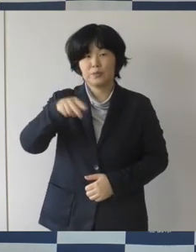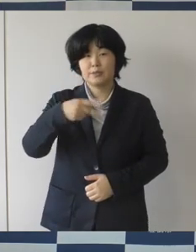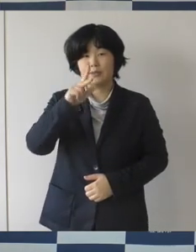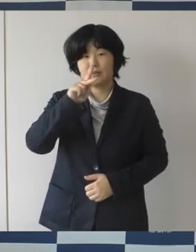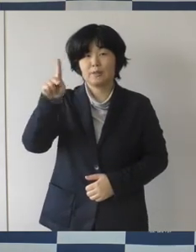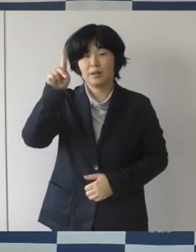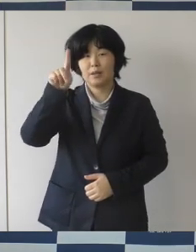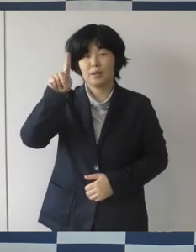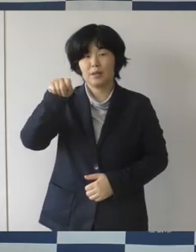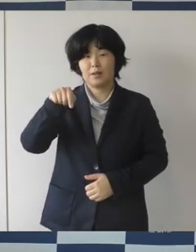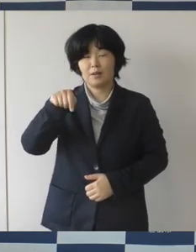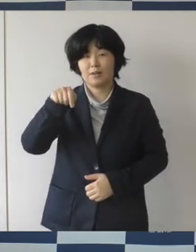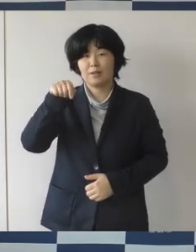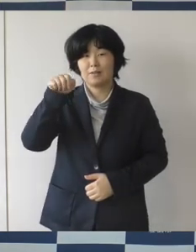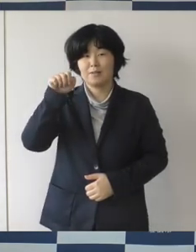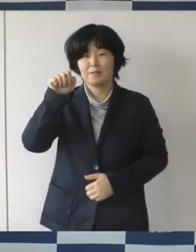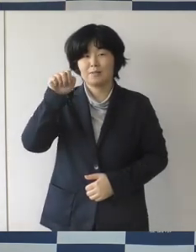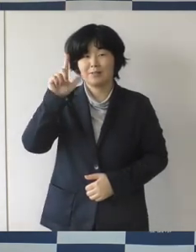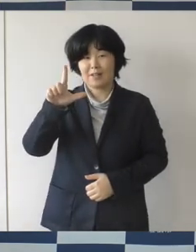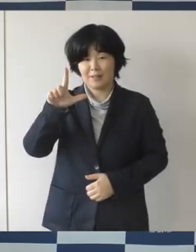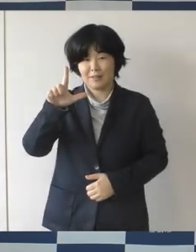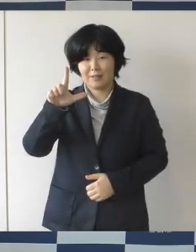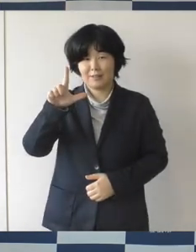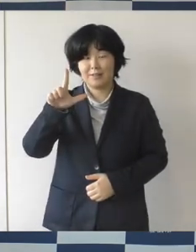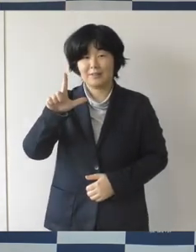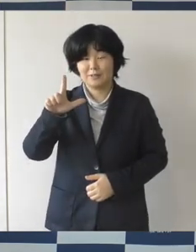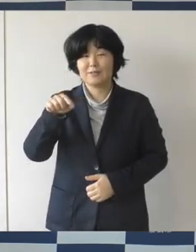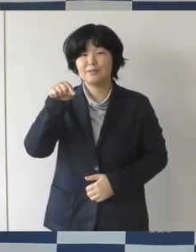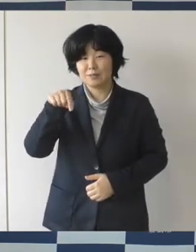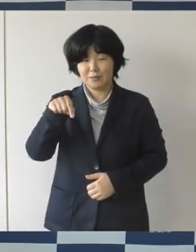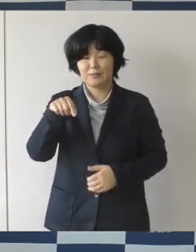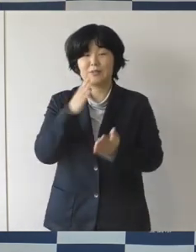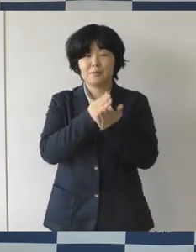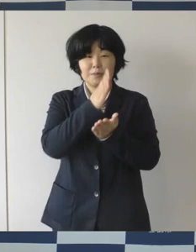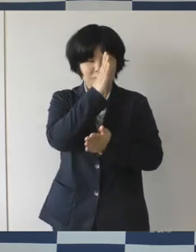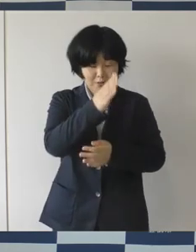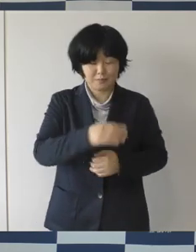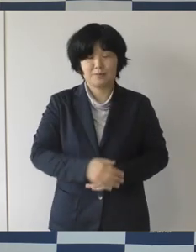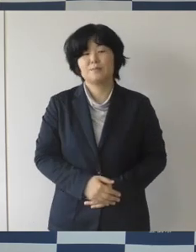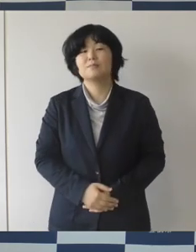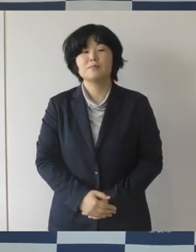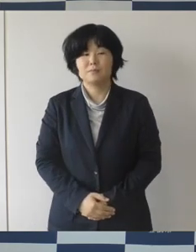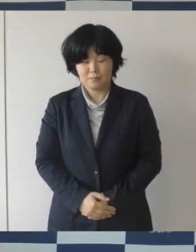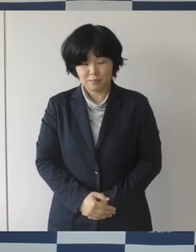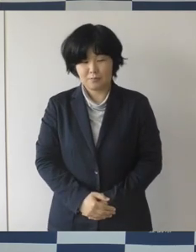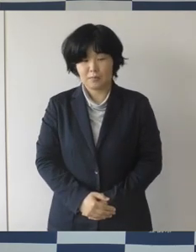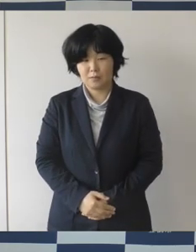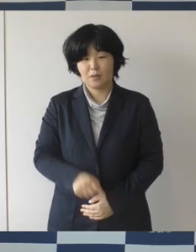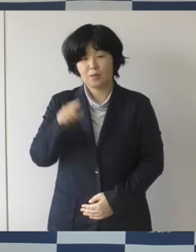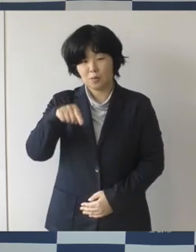年に1回 発行しているビブリガーレ